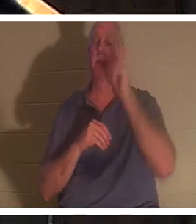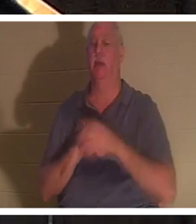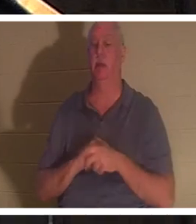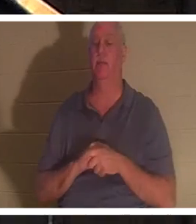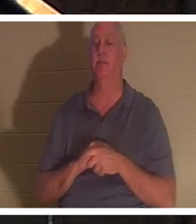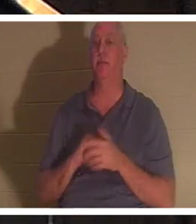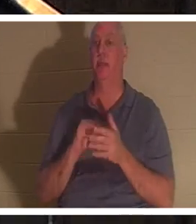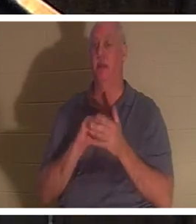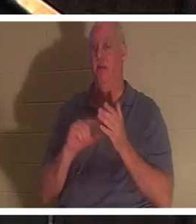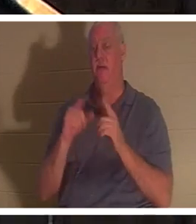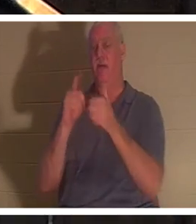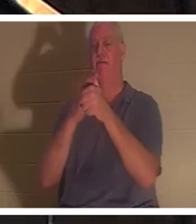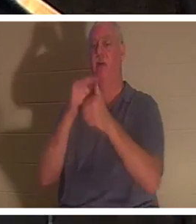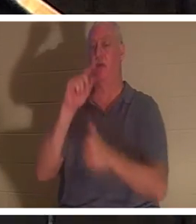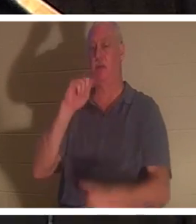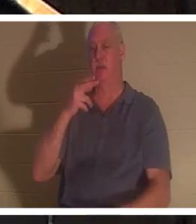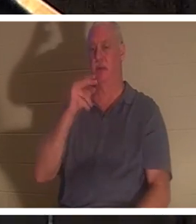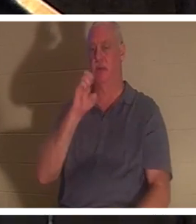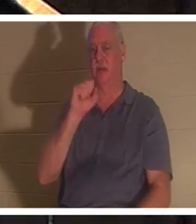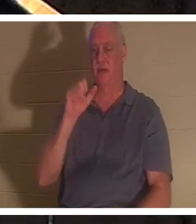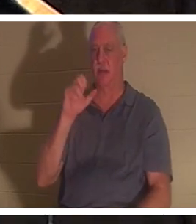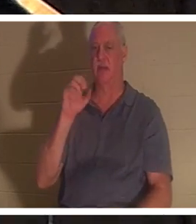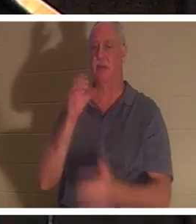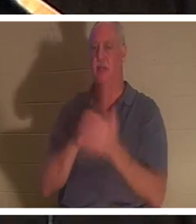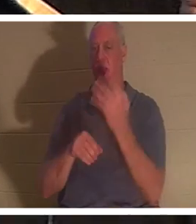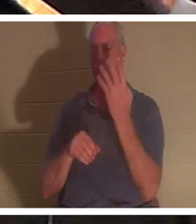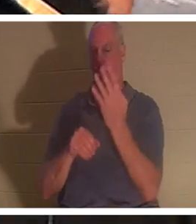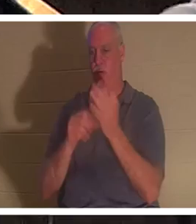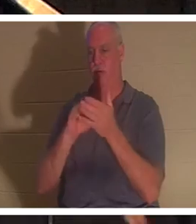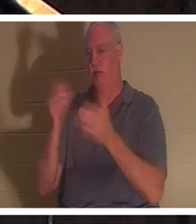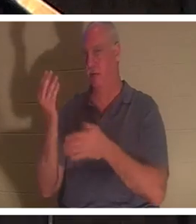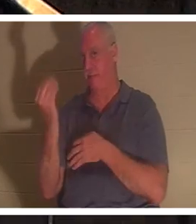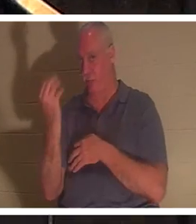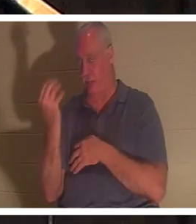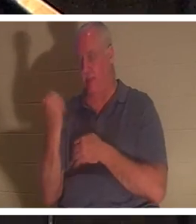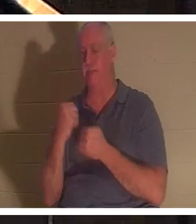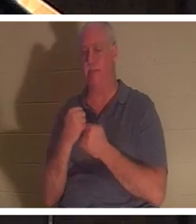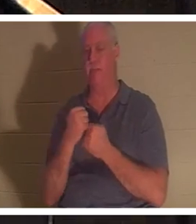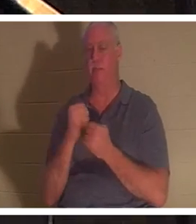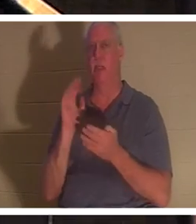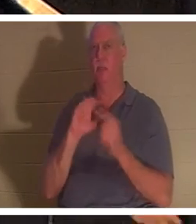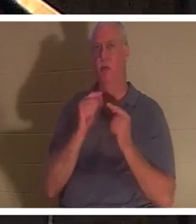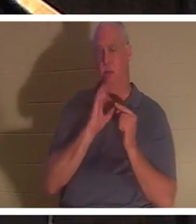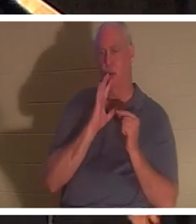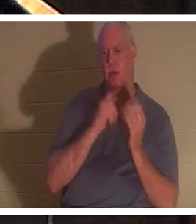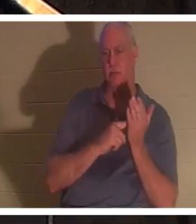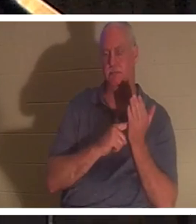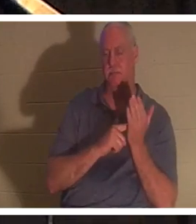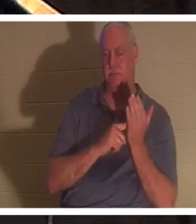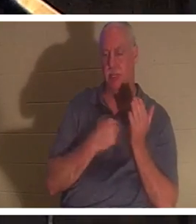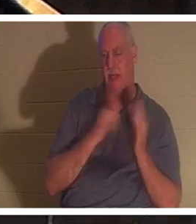4:14。私が指導し教えている小グループでそのことについて話し合ってきました。私には